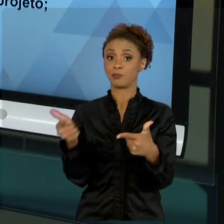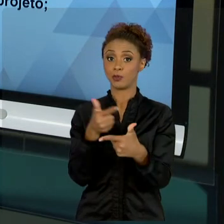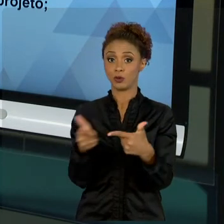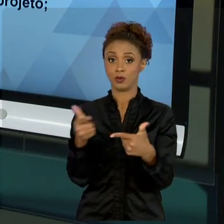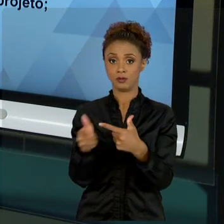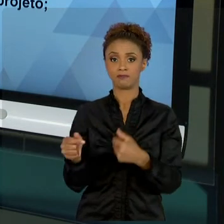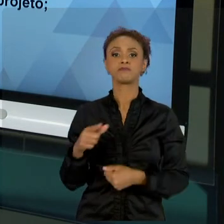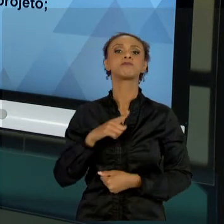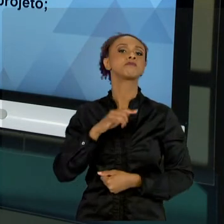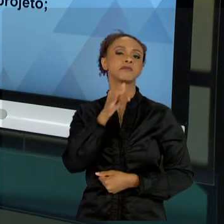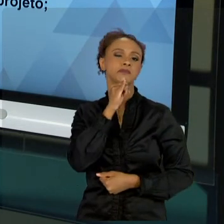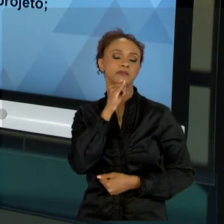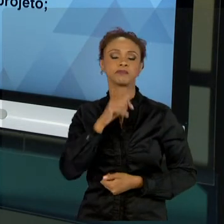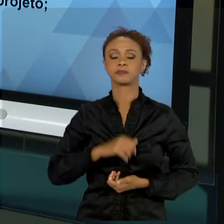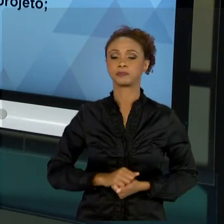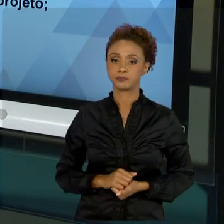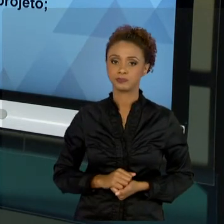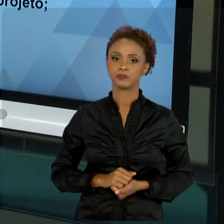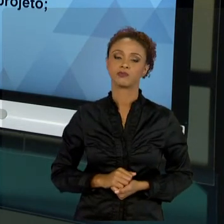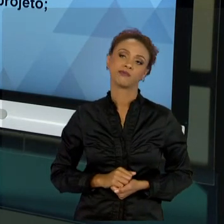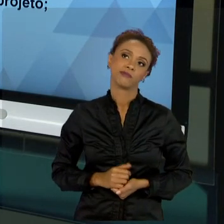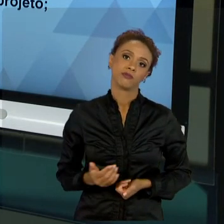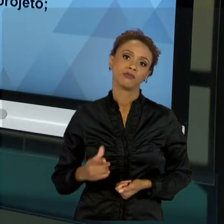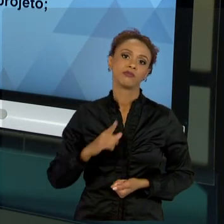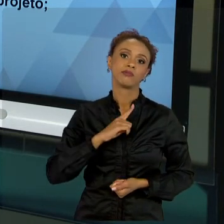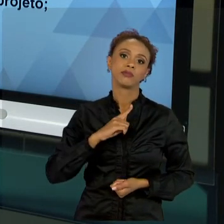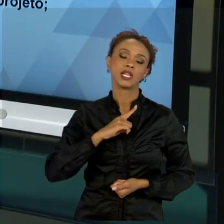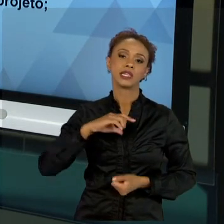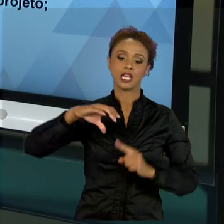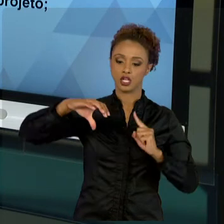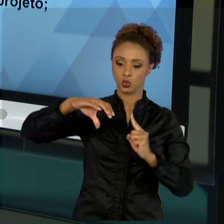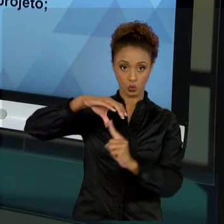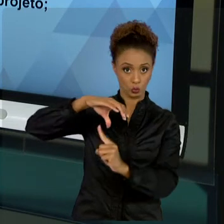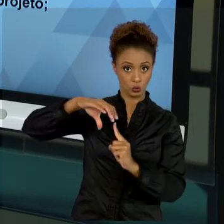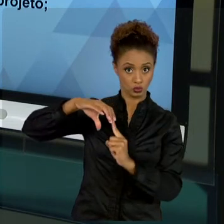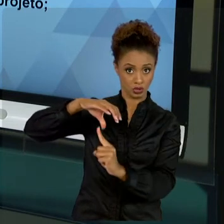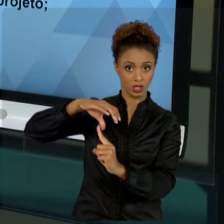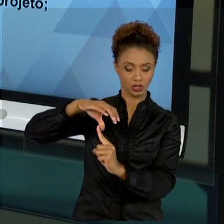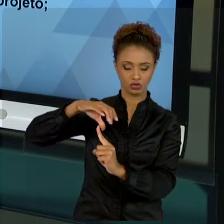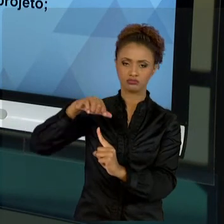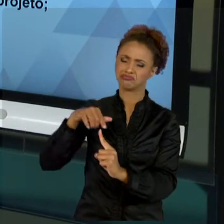INICIATIVA PRIVADA OU SEJA A POPULAÇÃO, QUER